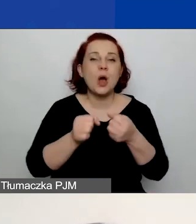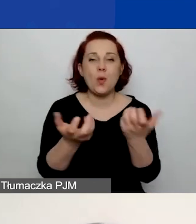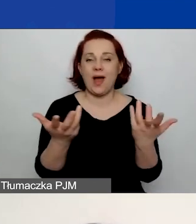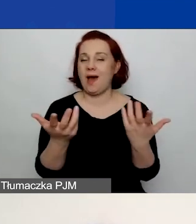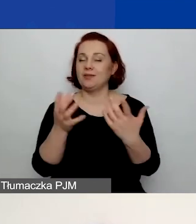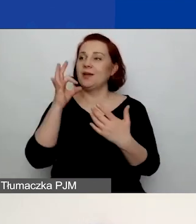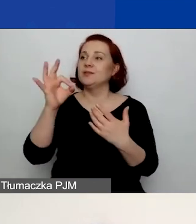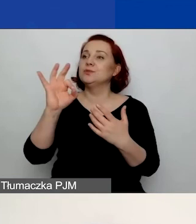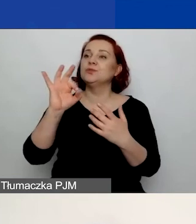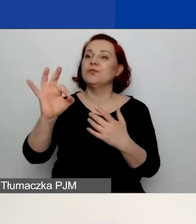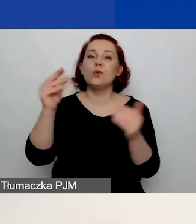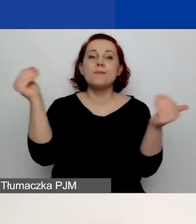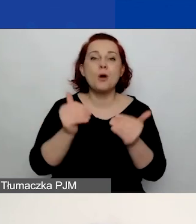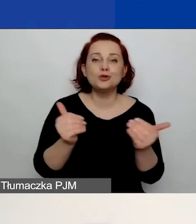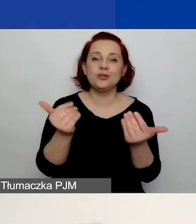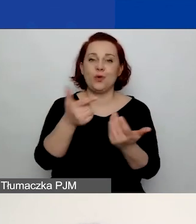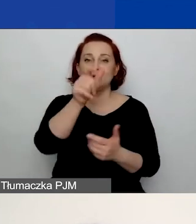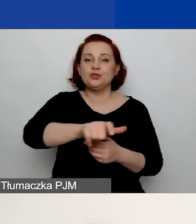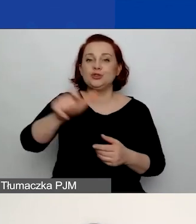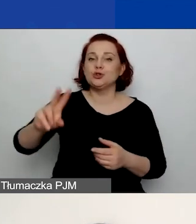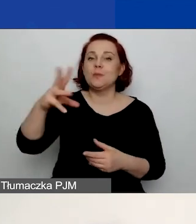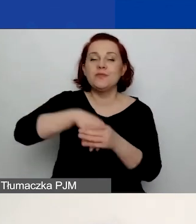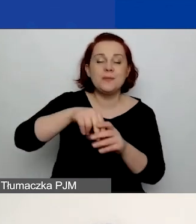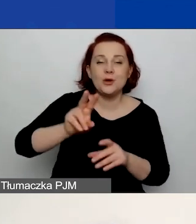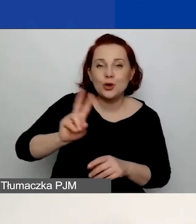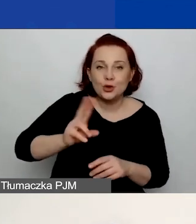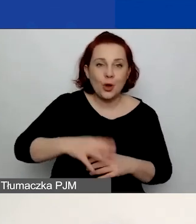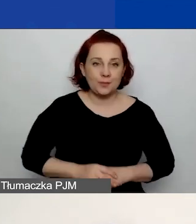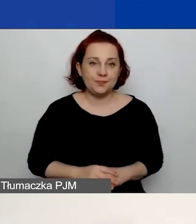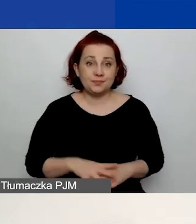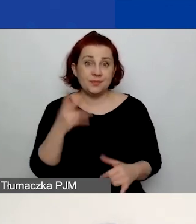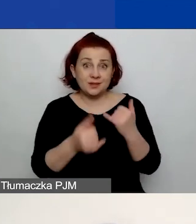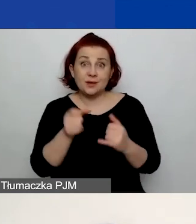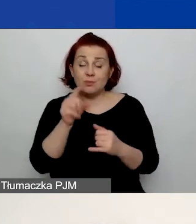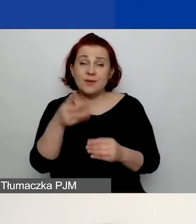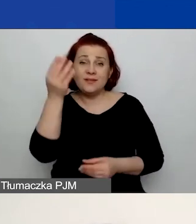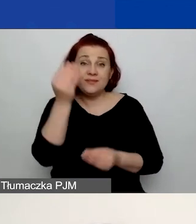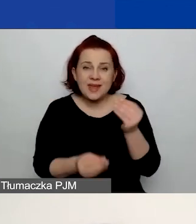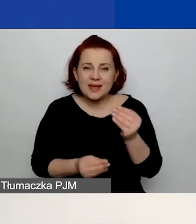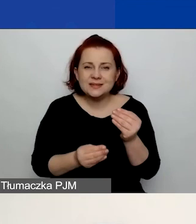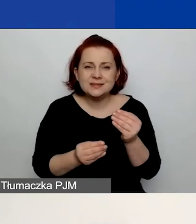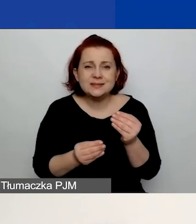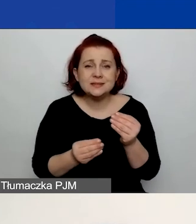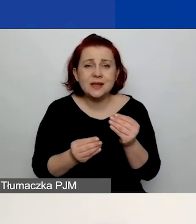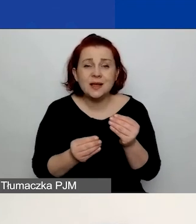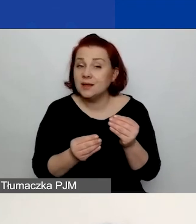jakie są wasze zasoby. Tutaj im więcej... Są limity znaków narzucone,